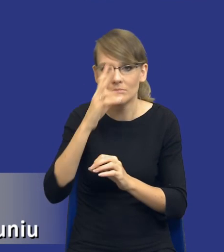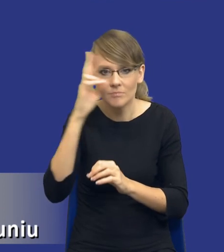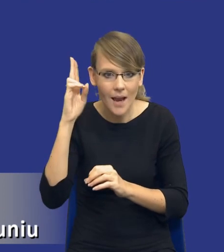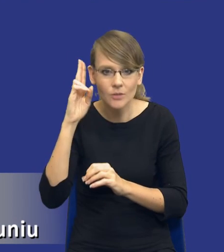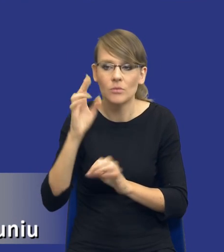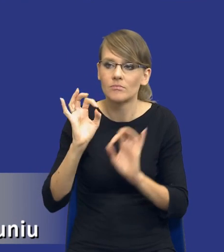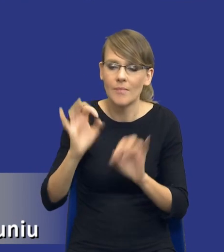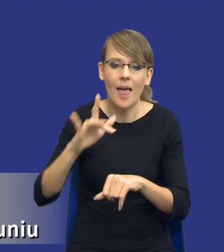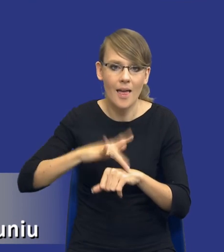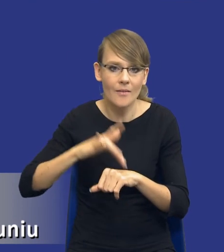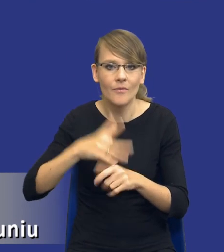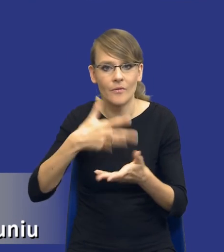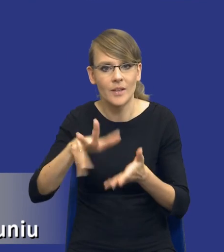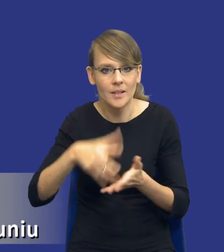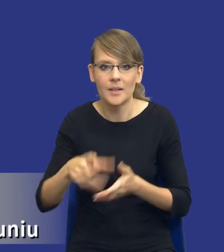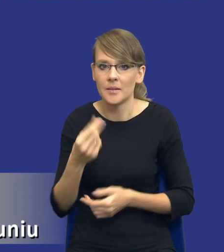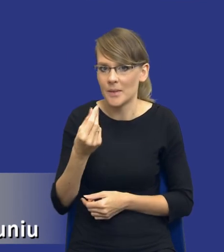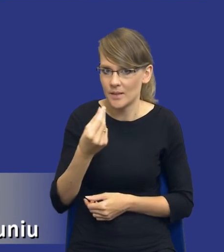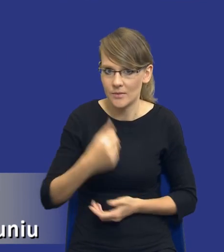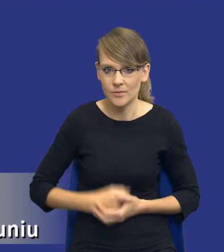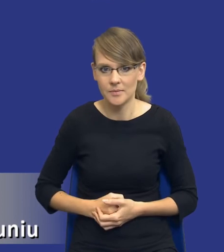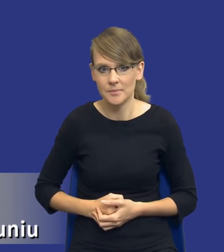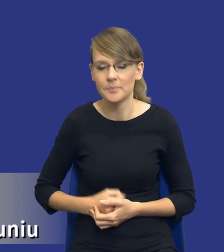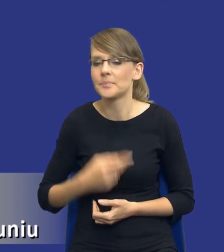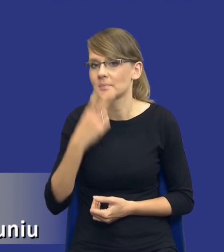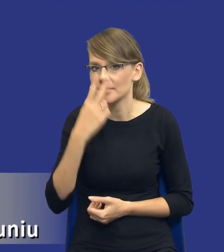wydatkowania środków publicznych. Bo zobaczcie, drodzy Państwo, z jednej strony